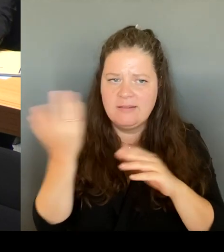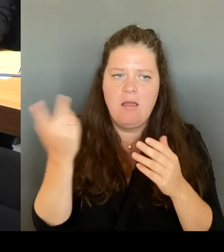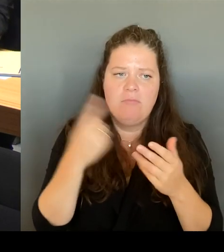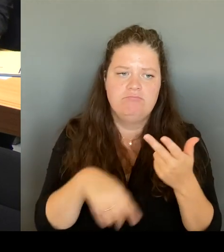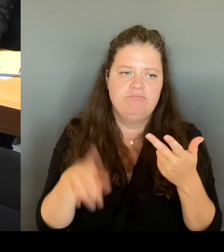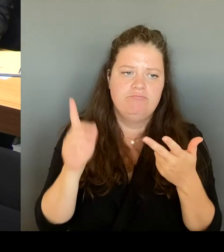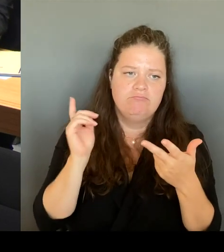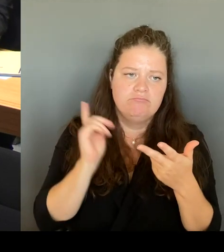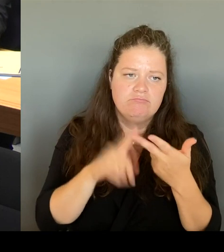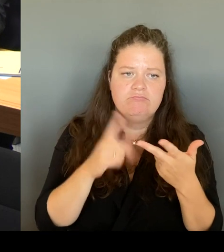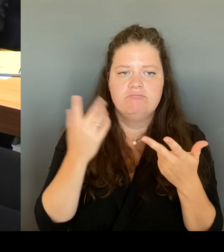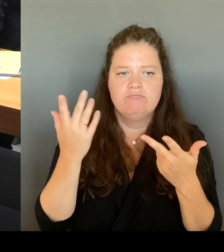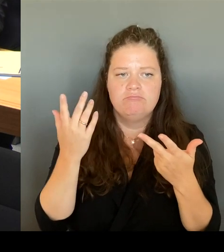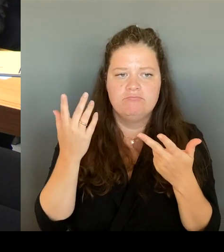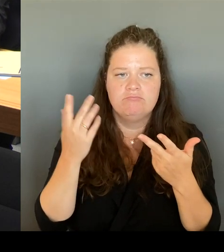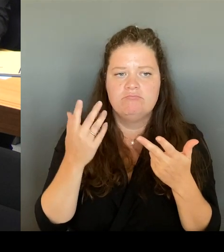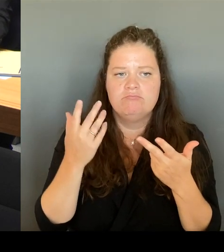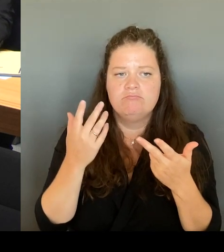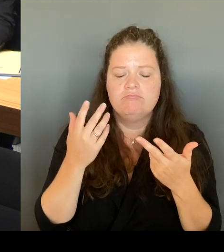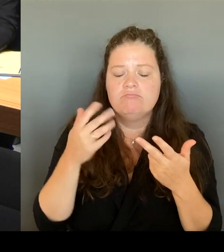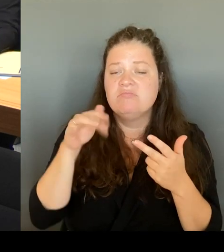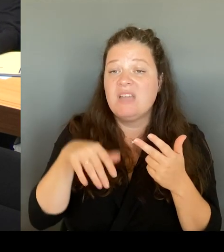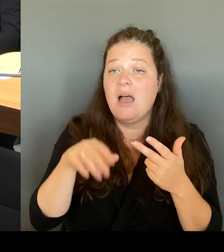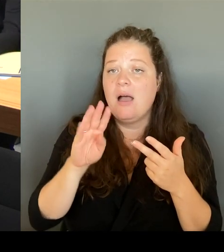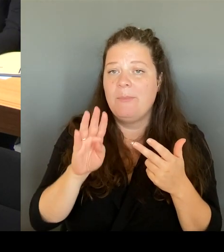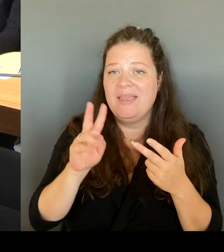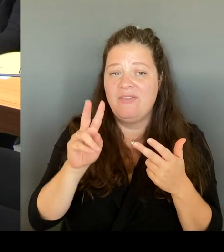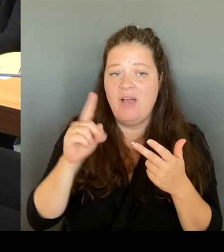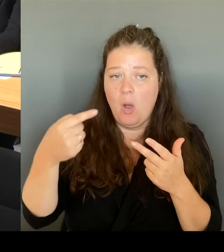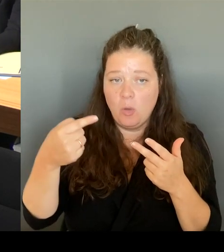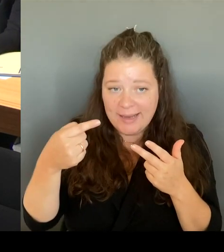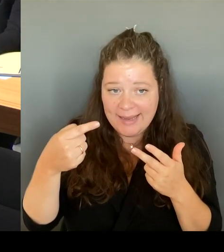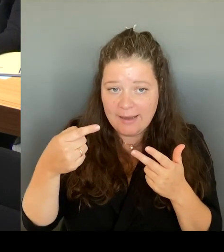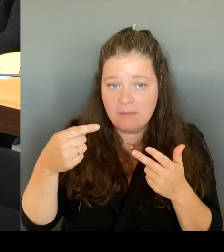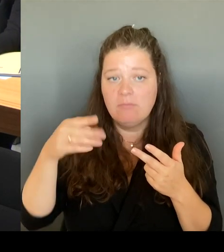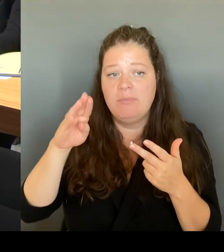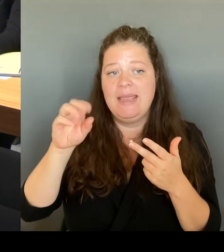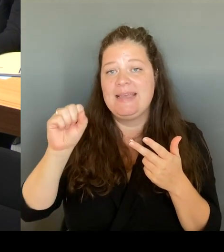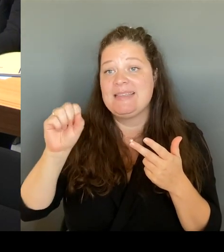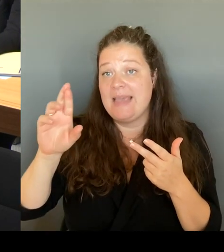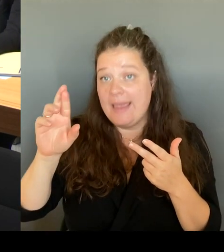und die BSR dort mit dazu zu nehmen. Wir haben das praktisch alles